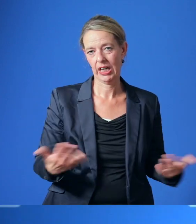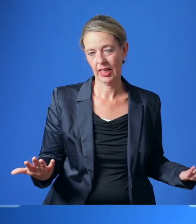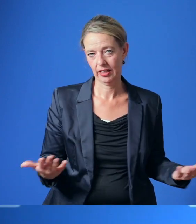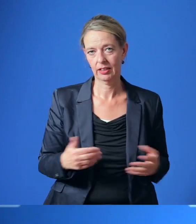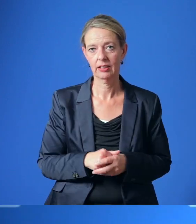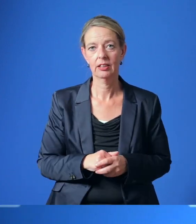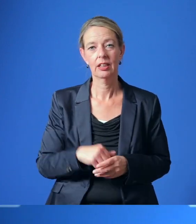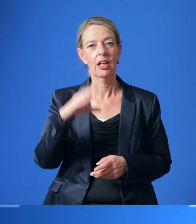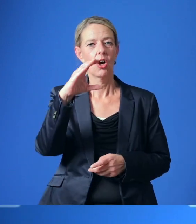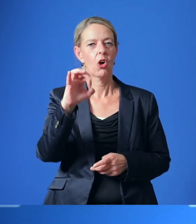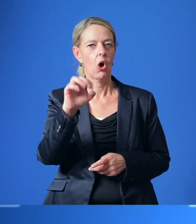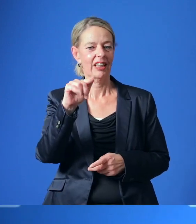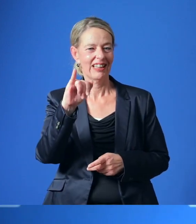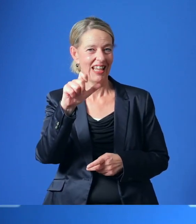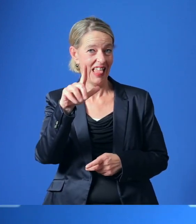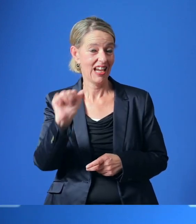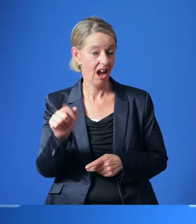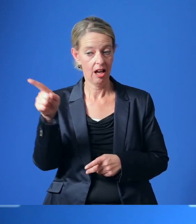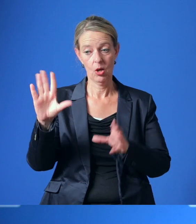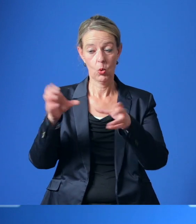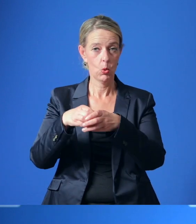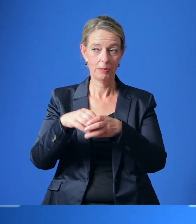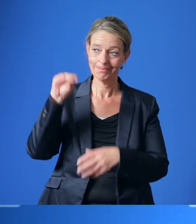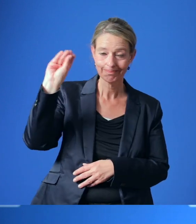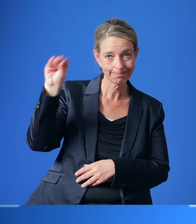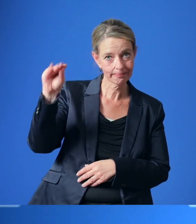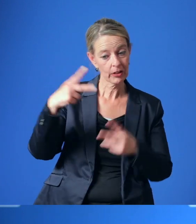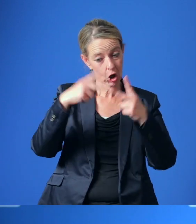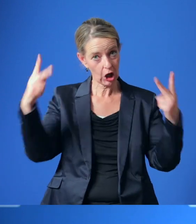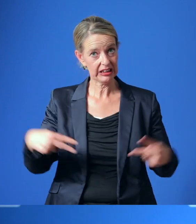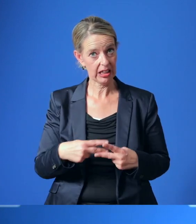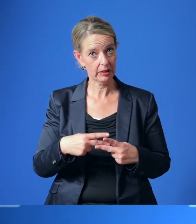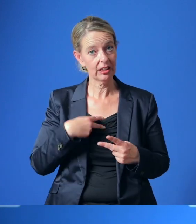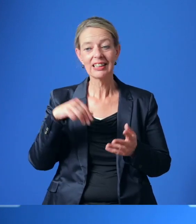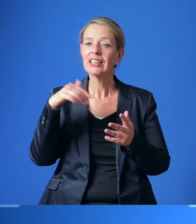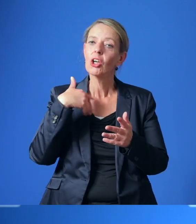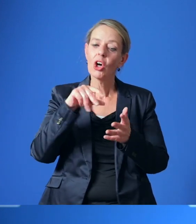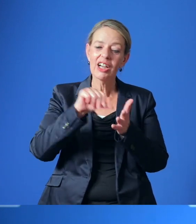Die Contilia-Gruppe wurde dagegen aufgefordert, das Konzept eines zentralen Klinikneubaus